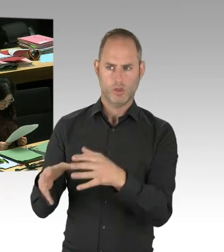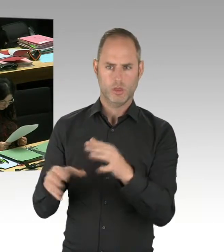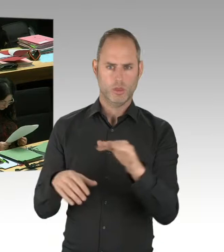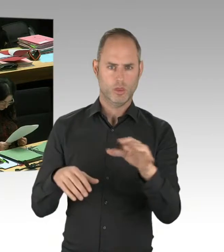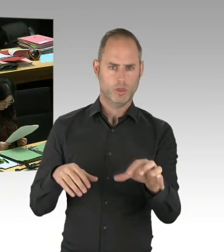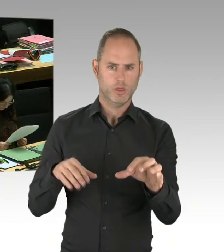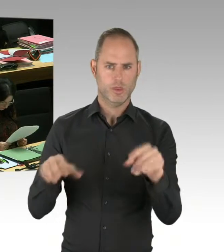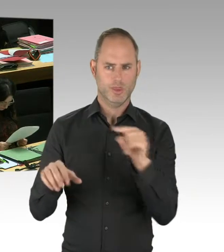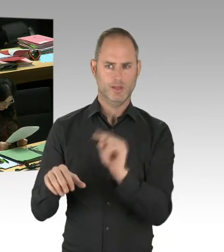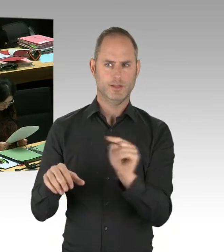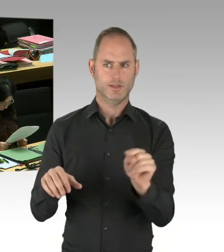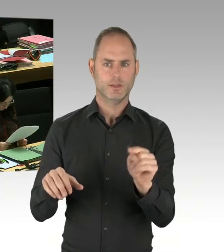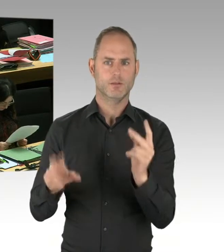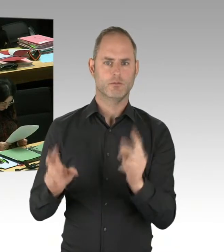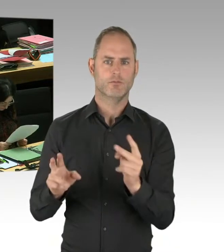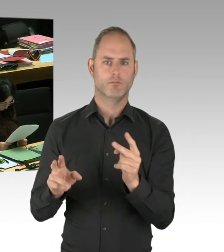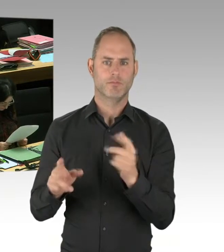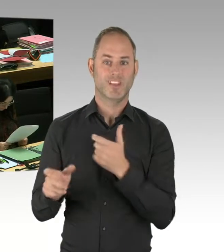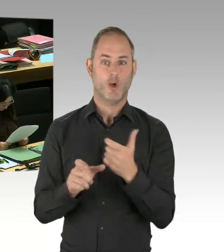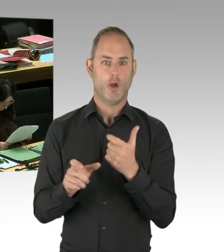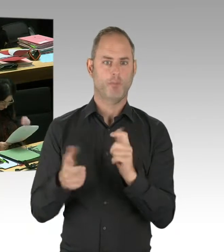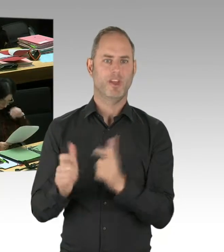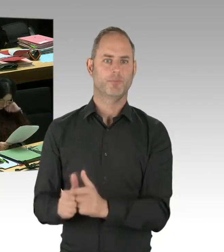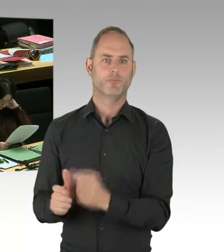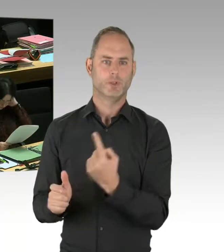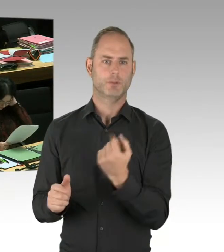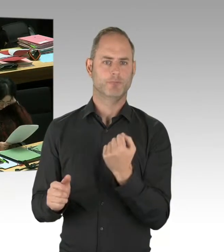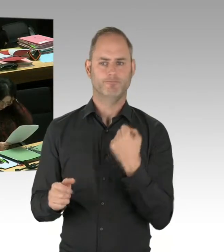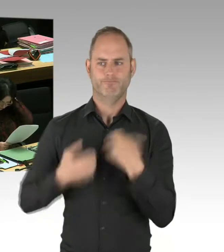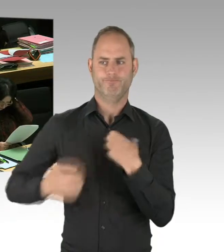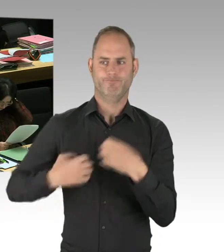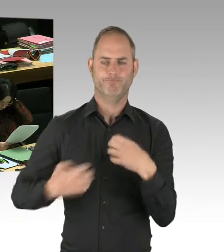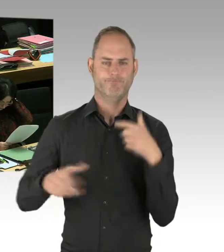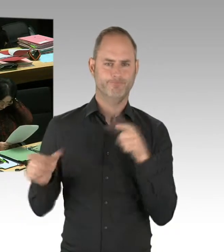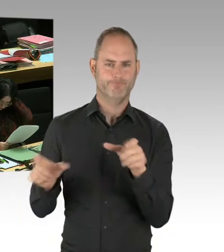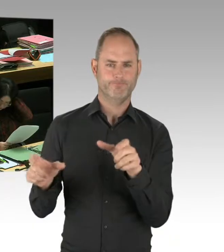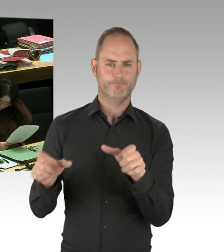Also, die Aufstockung war nicht nur eine kleine, sondern wir haben hier personell verdoppelt. Wir haben die Bestrebungen eingeleitet,